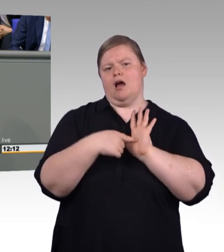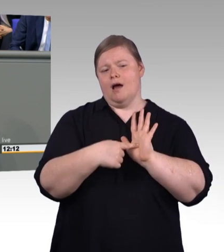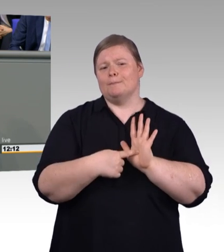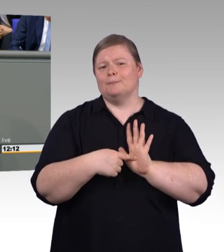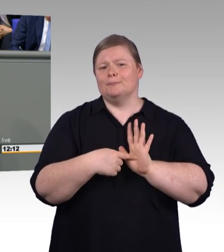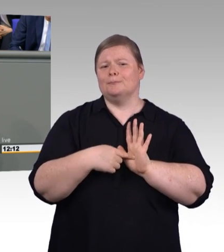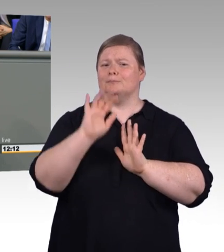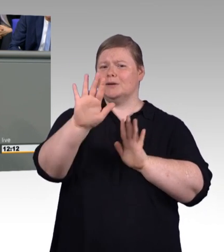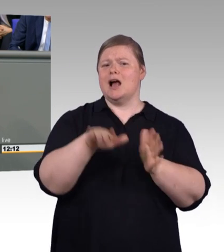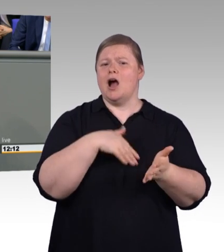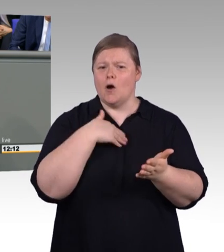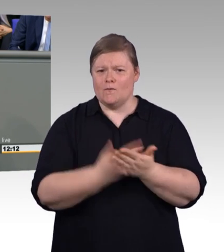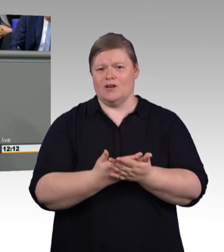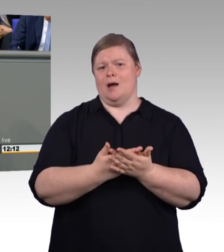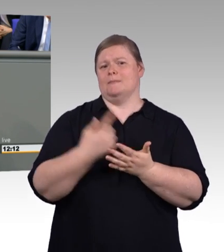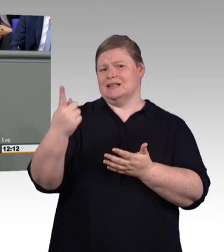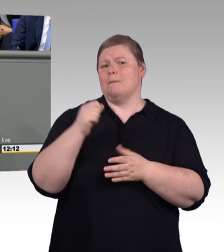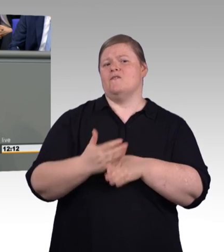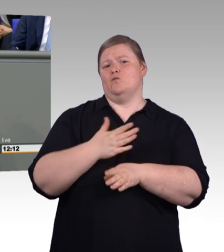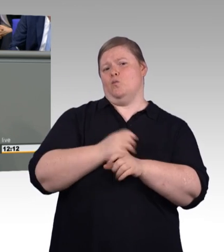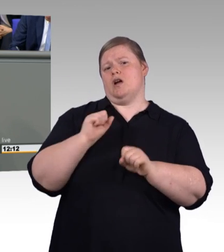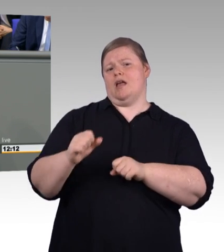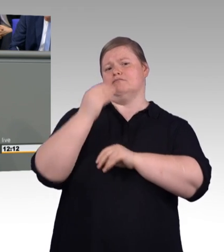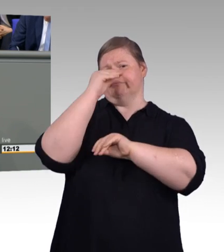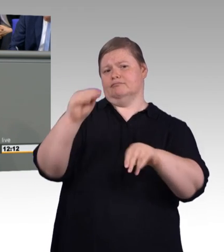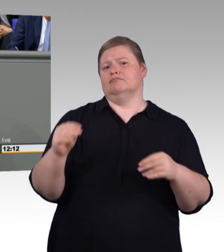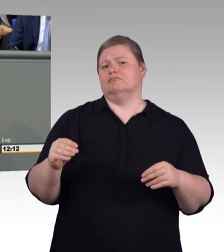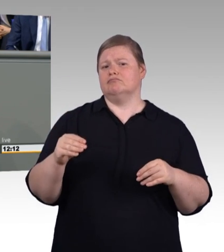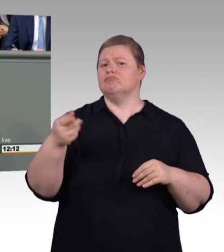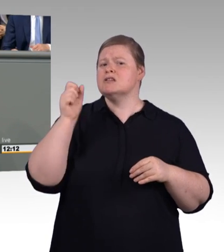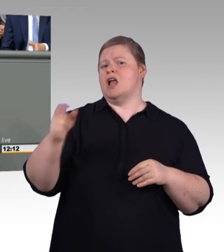sondern dass hier eine Regelung wie von Frau Fahimi schon gesagt, vom DGB und BDA entsprechend